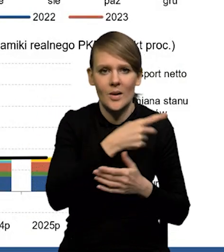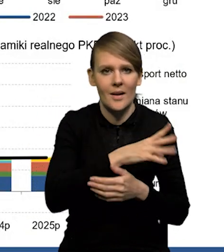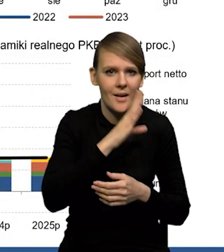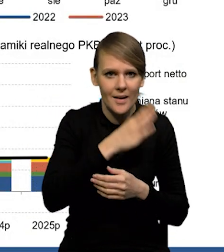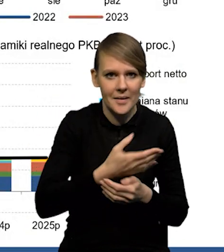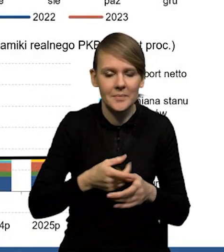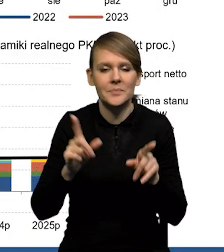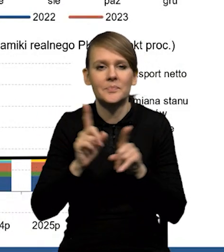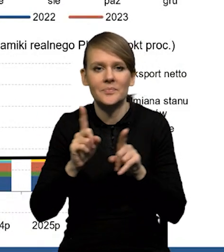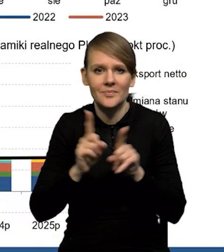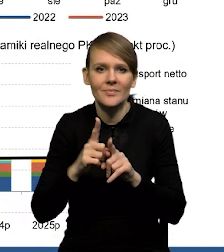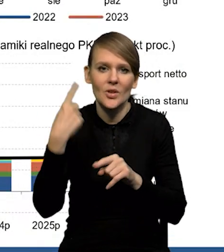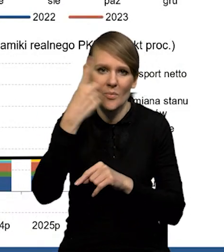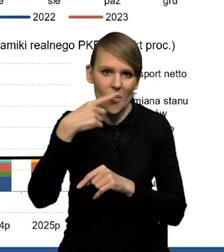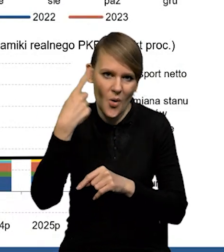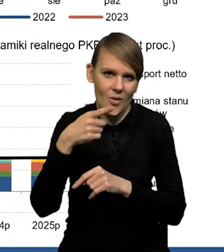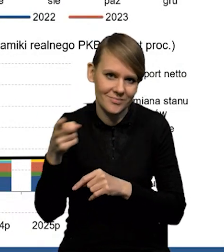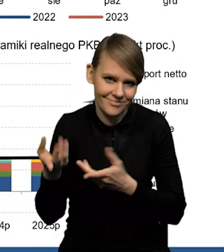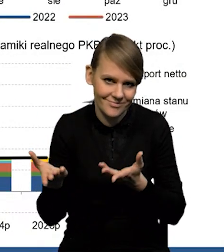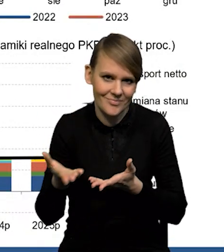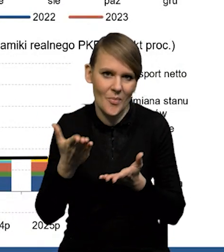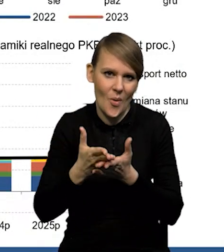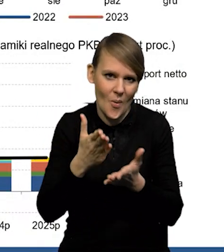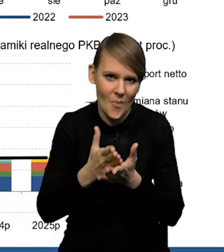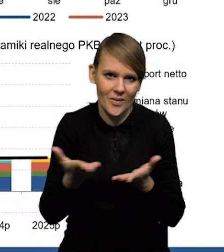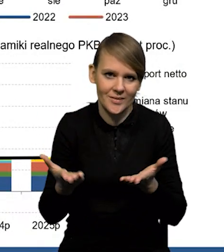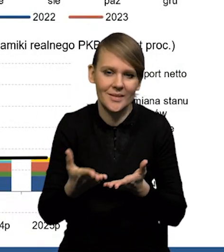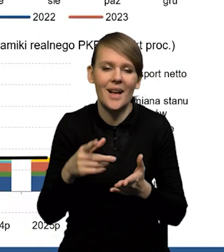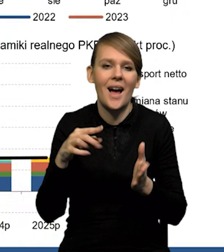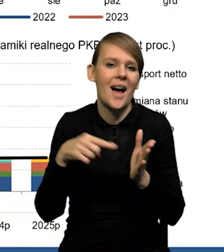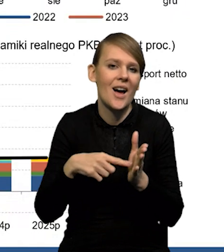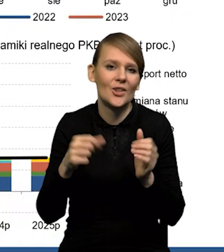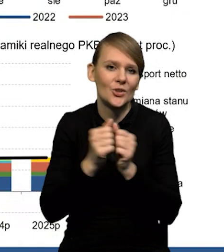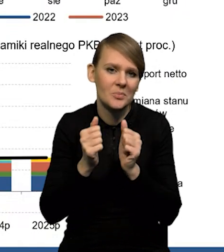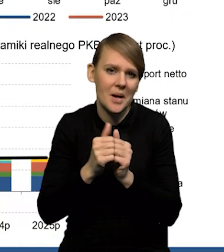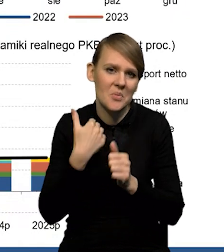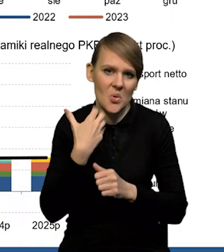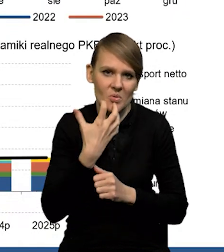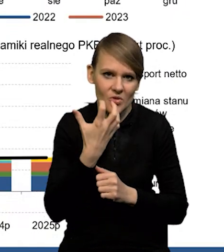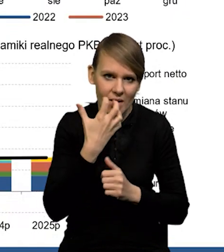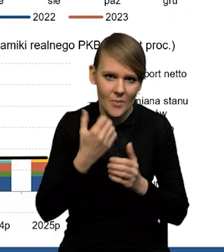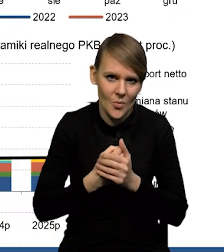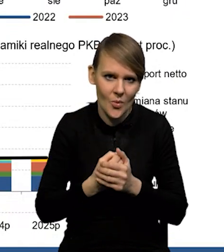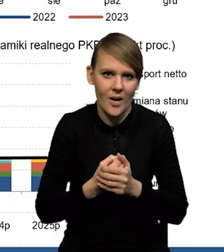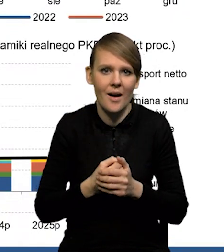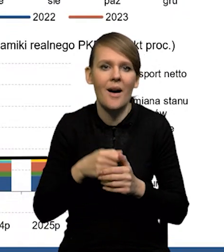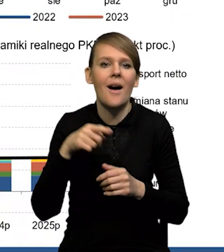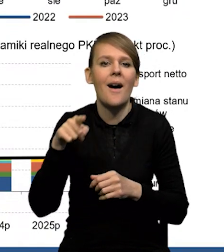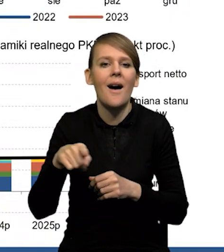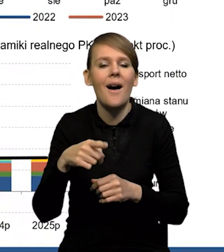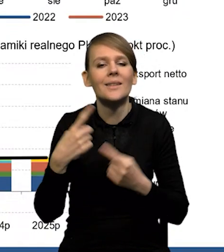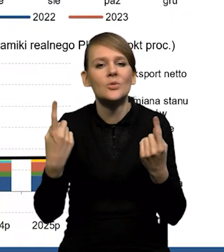także... No i oczywiście pogoda też pomogła. Mieliśmy stosunkowo ciepłą zimę. Ja o tym bilansie gazowym na przyszły rok jeszcze opowiem,